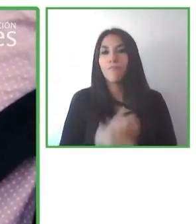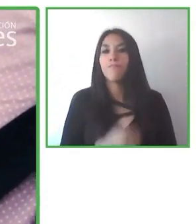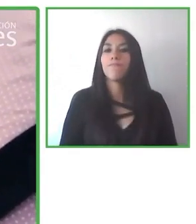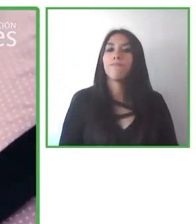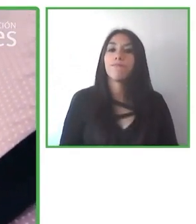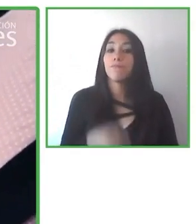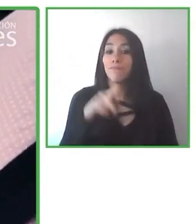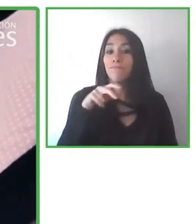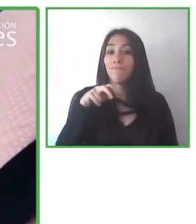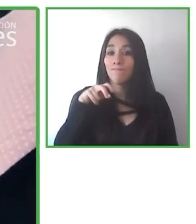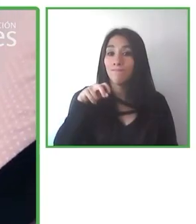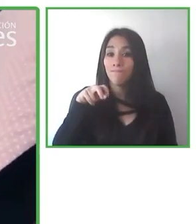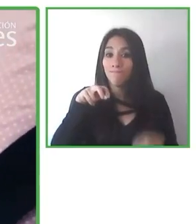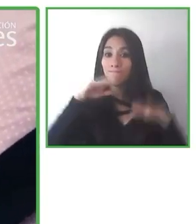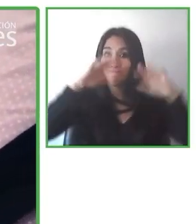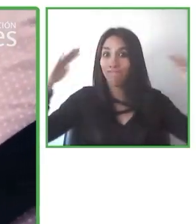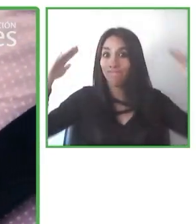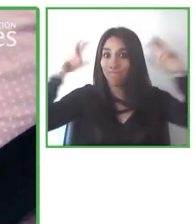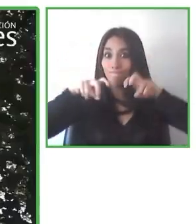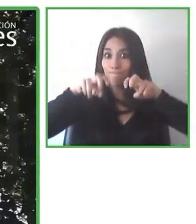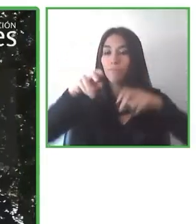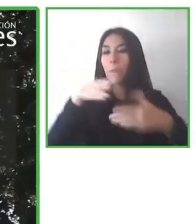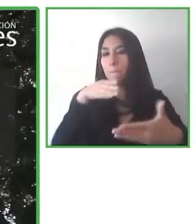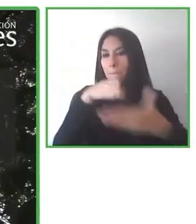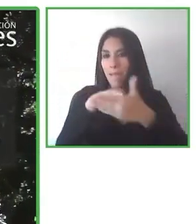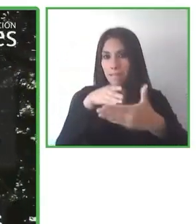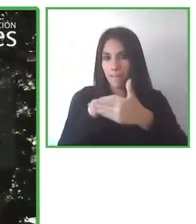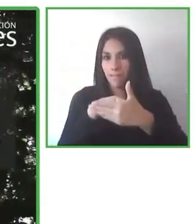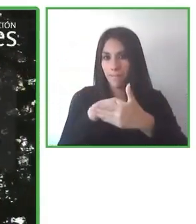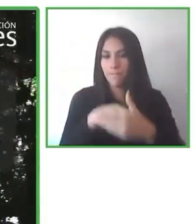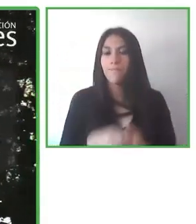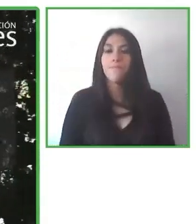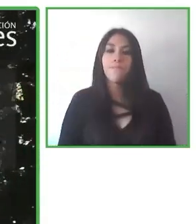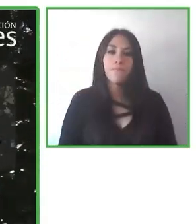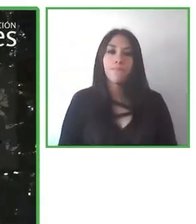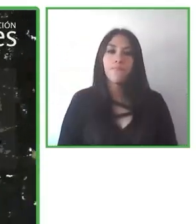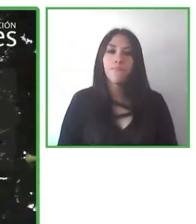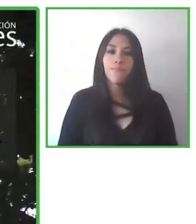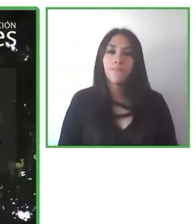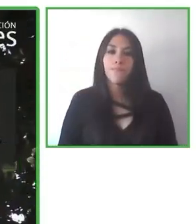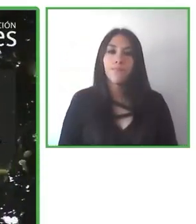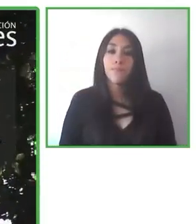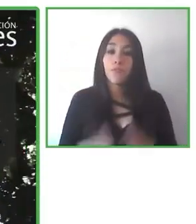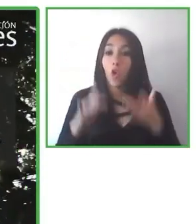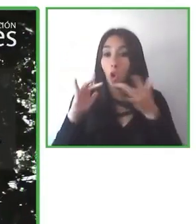encontrar diferentes clases y diferentes posibilidades en el turismo accesible.